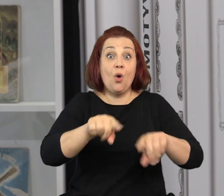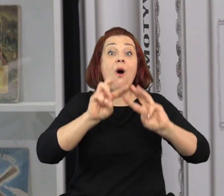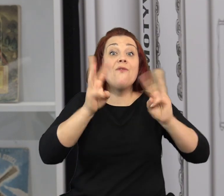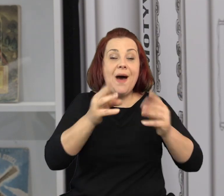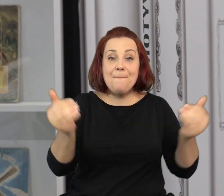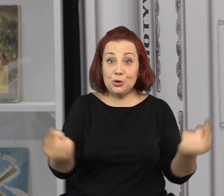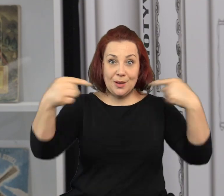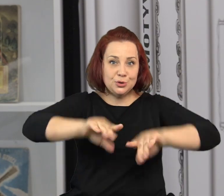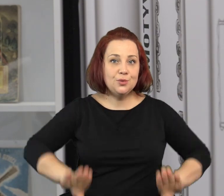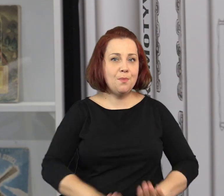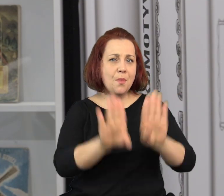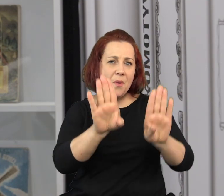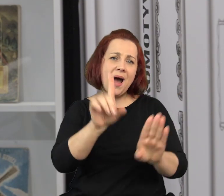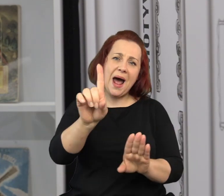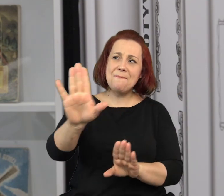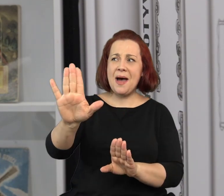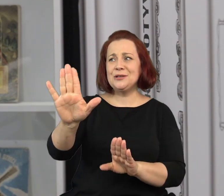Na takie warsztaty można przyjść do nas do muzeum.